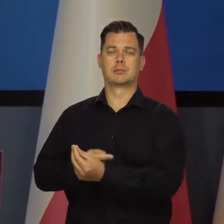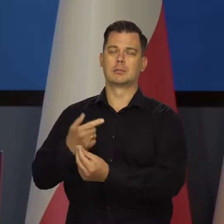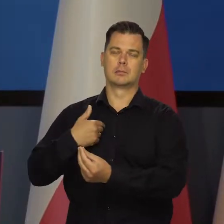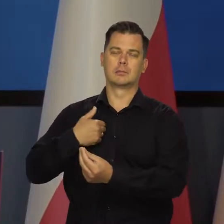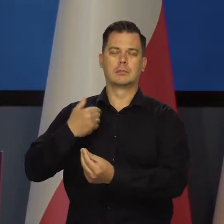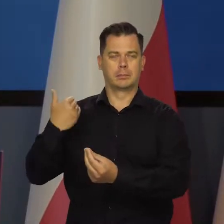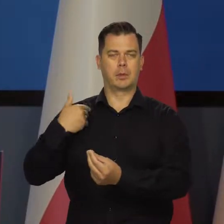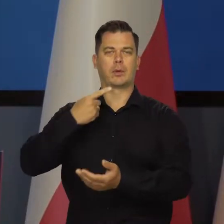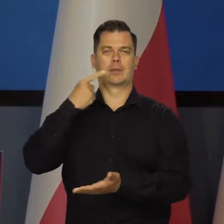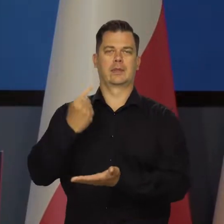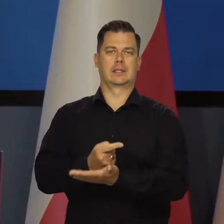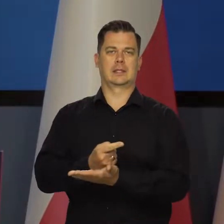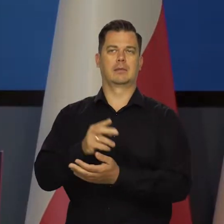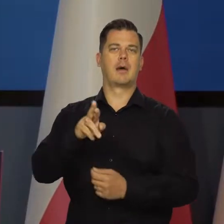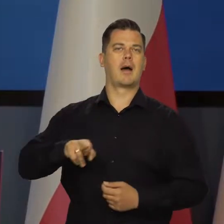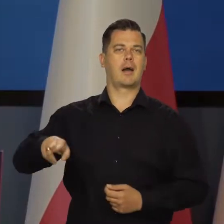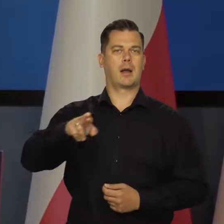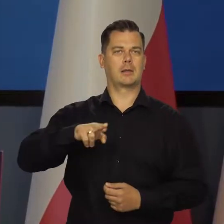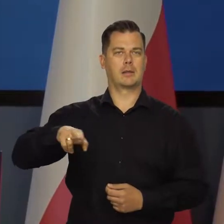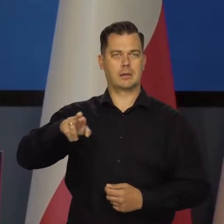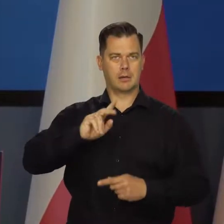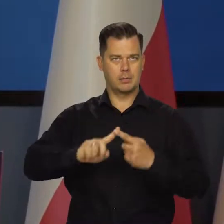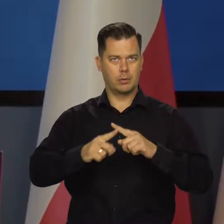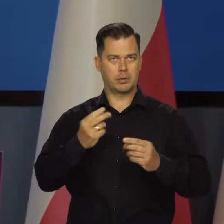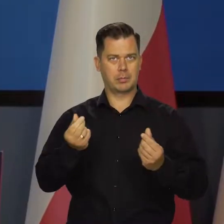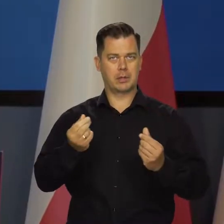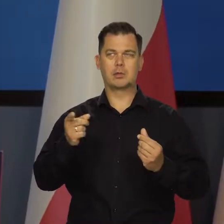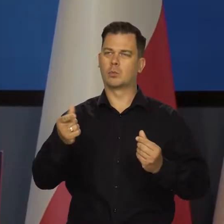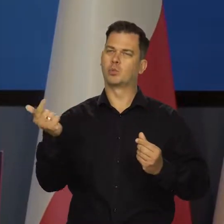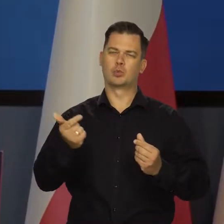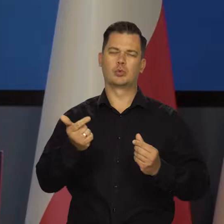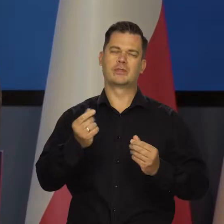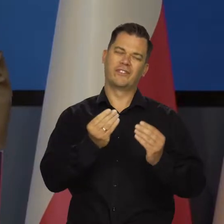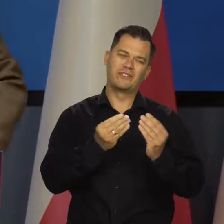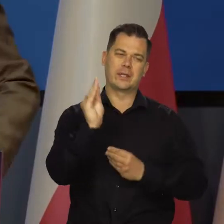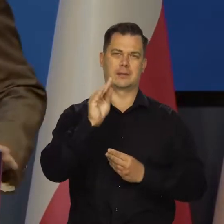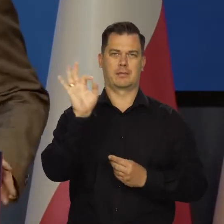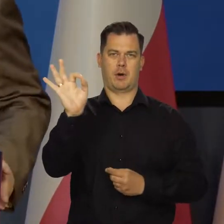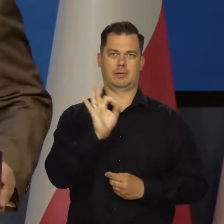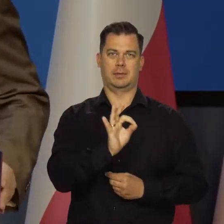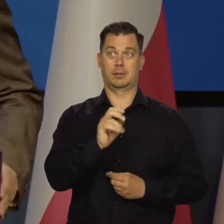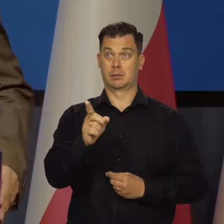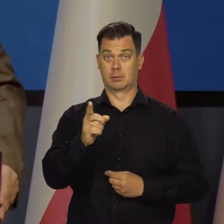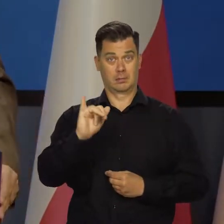jako Rada Polityki Pieniężnej, decyzje o zacieśnieniu polityki pieniężnej w warunkach wysokiej inflacji,